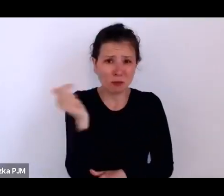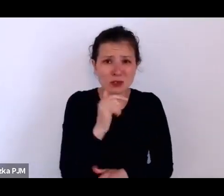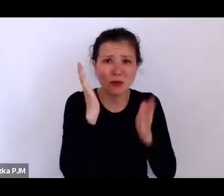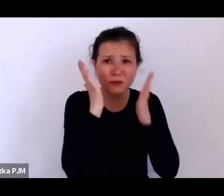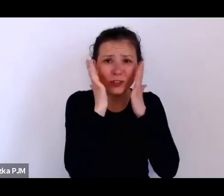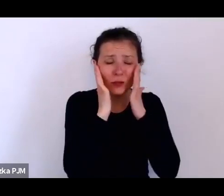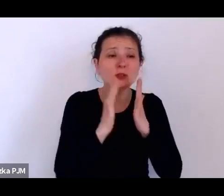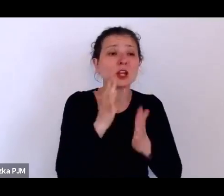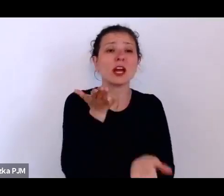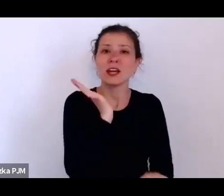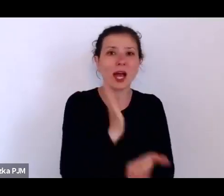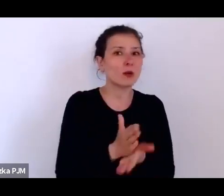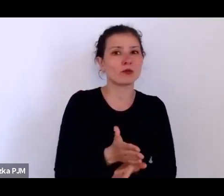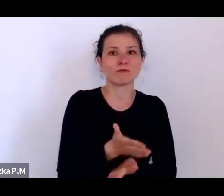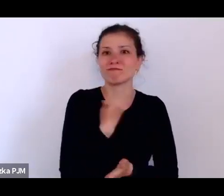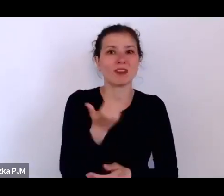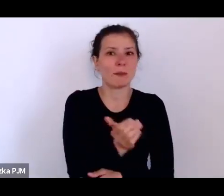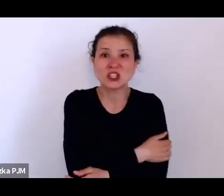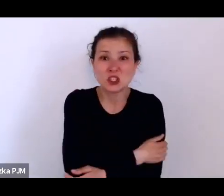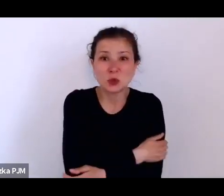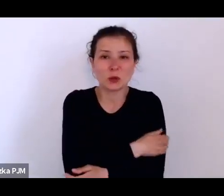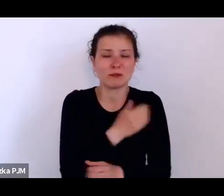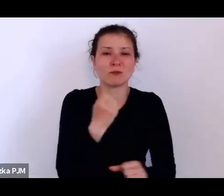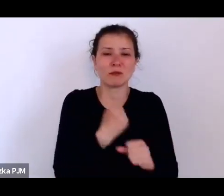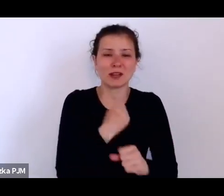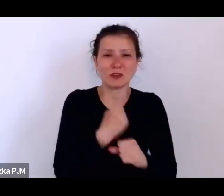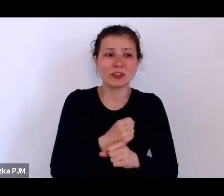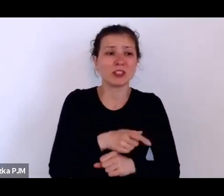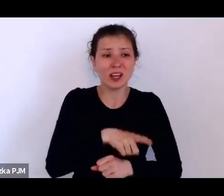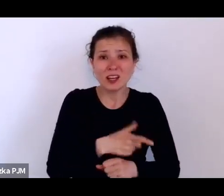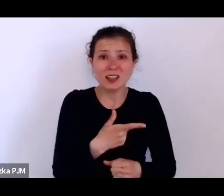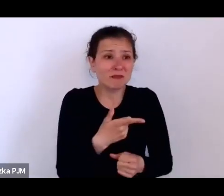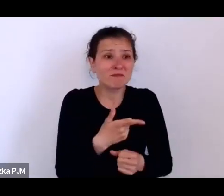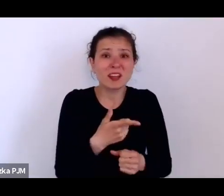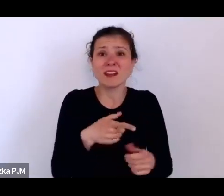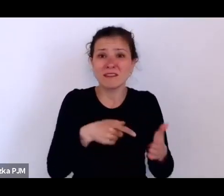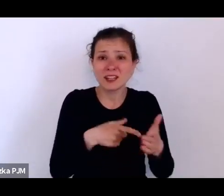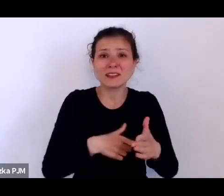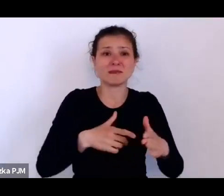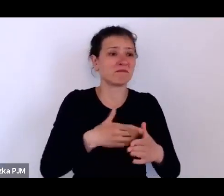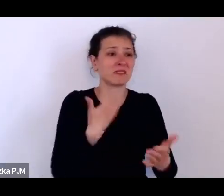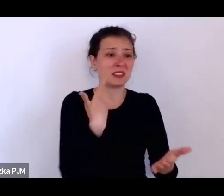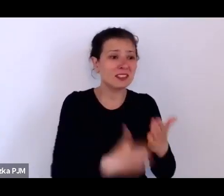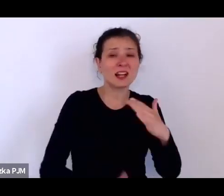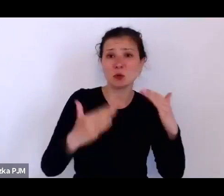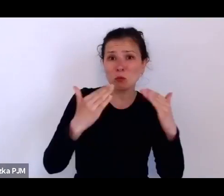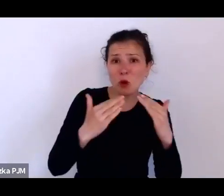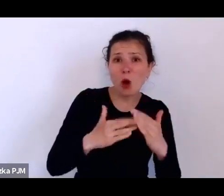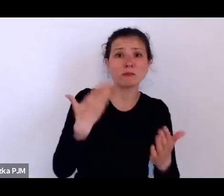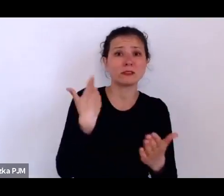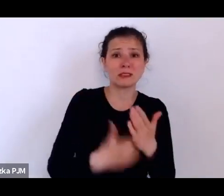to stracą posadę i stracą dom, stracą właściwie cały świat, w którym funkcjonowały.